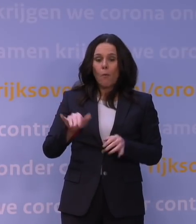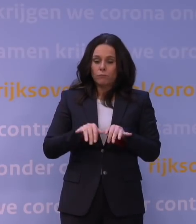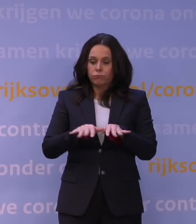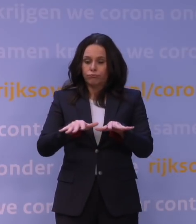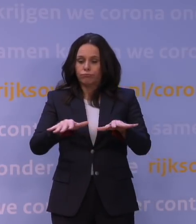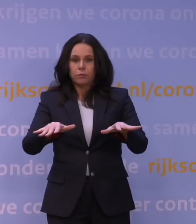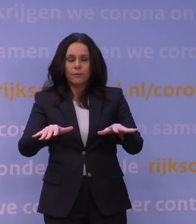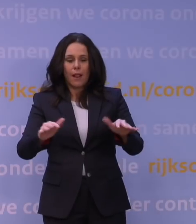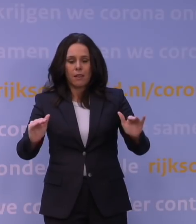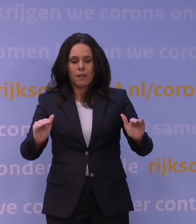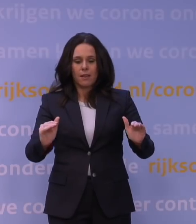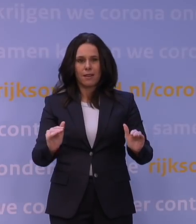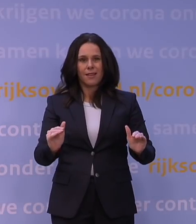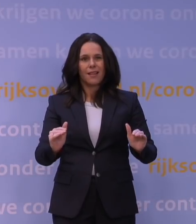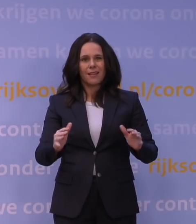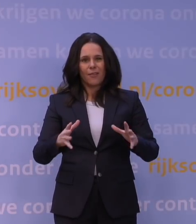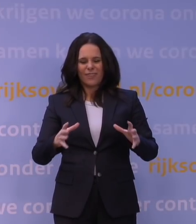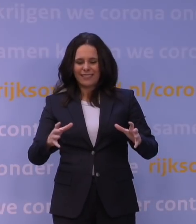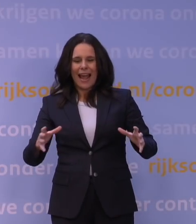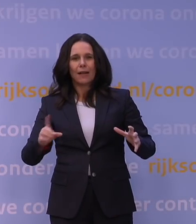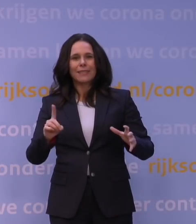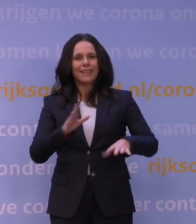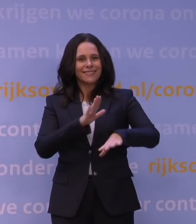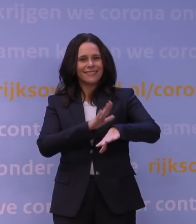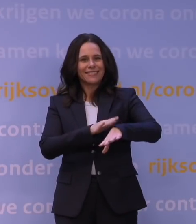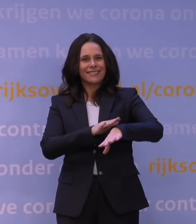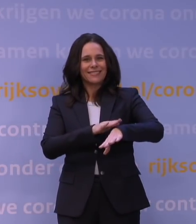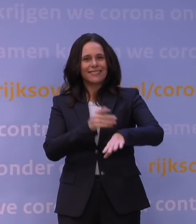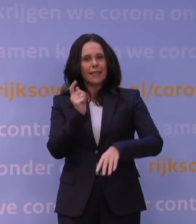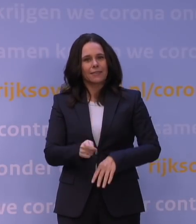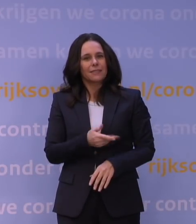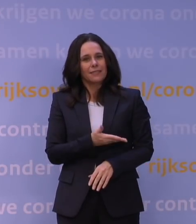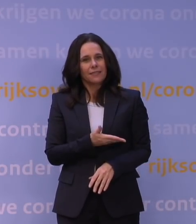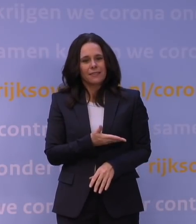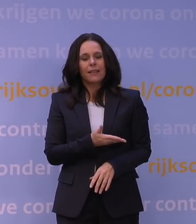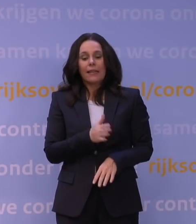Daar kopen we als het ware tijd mee, en van die tijd kunnen we gebruikmaken om ons verder voor te bereiden.